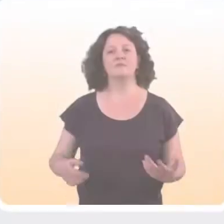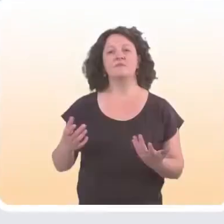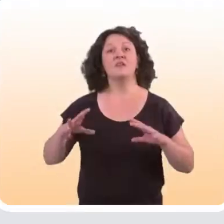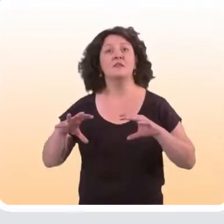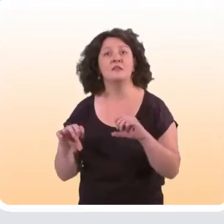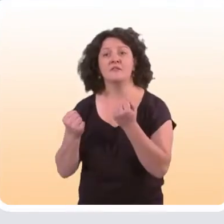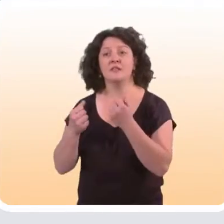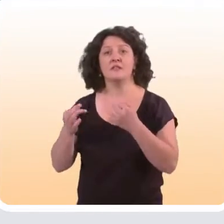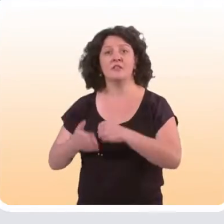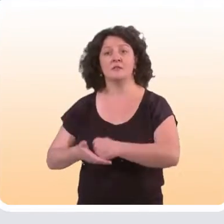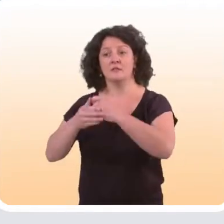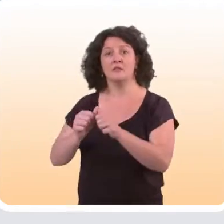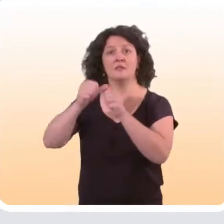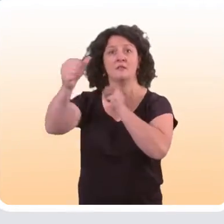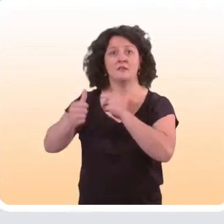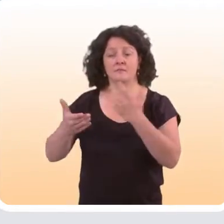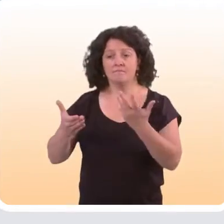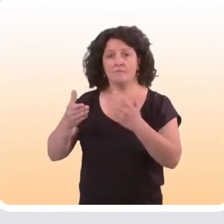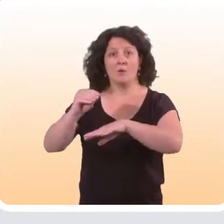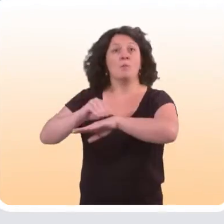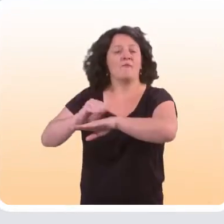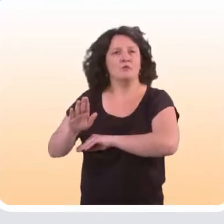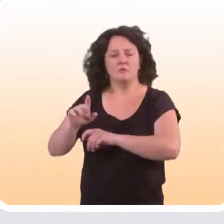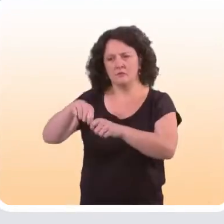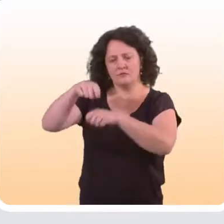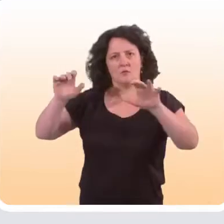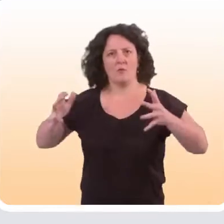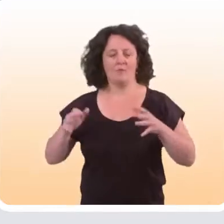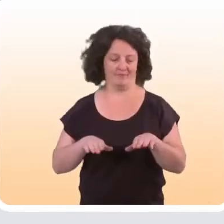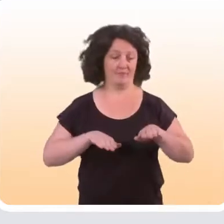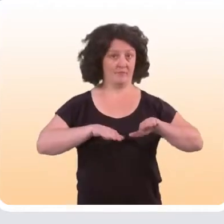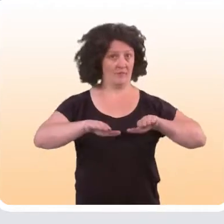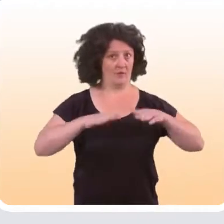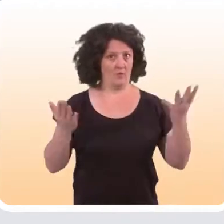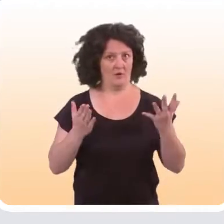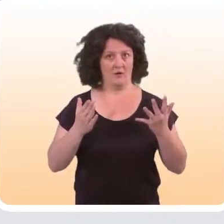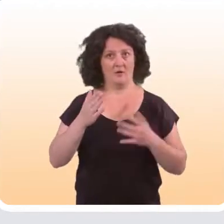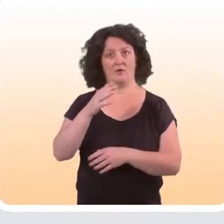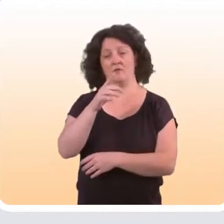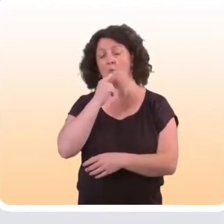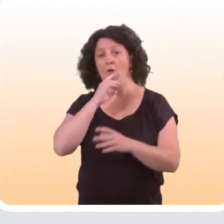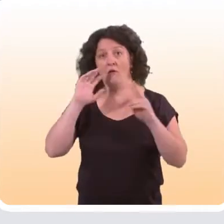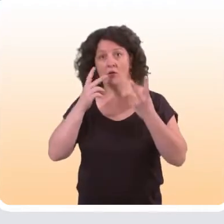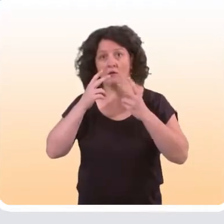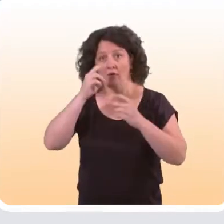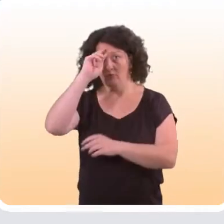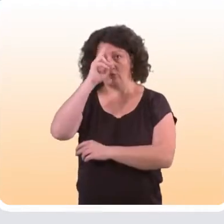Pour mesurer l’efficacité des dispositifs d’aide à distance en prévention, sur le plan méthodologique, le gold standard est vraiment l’étude expérimentale,